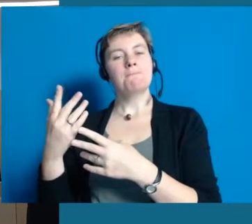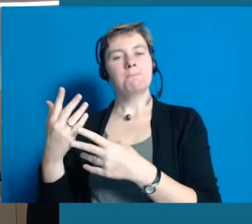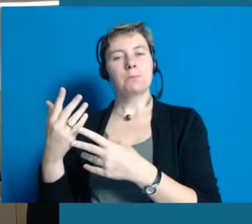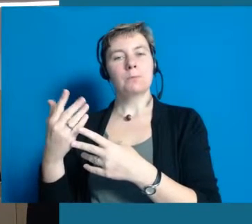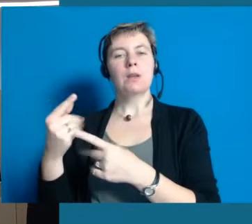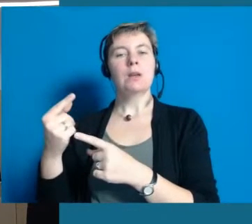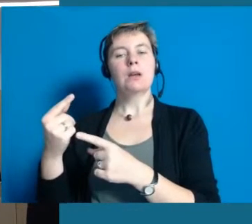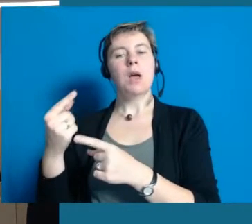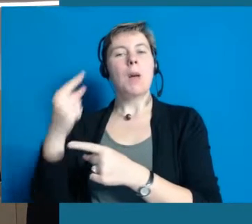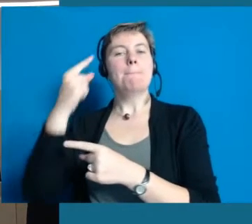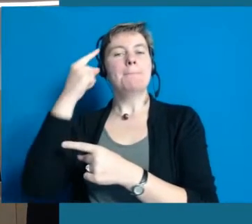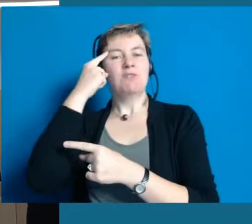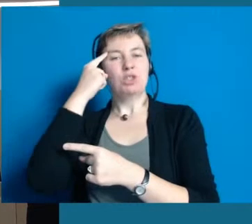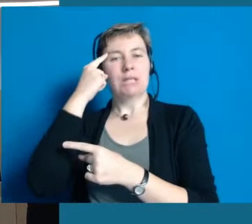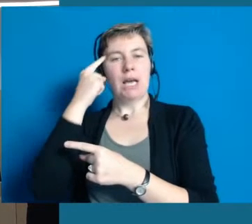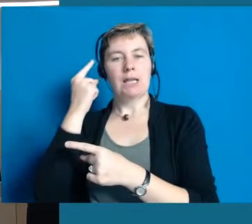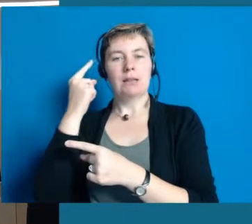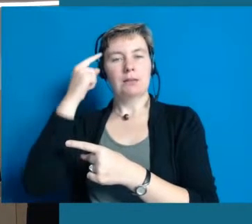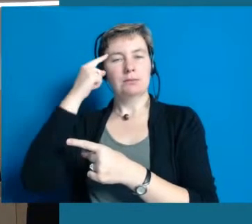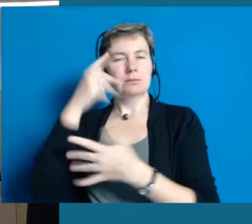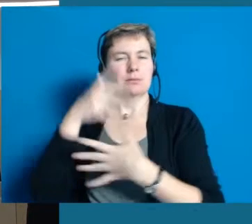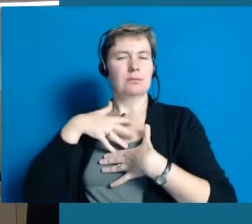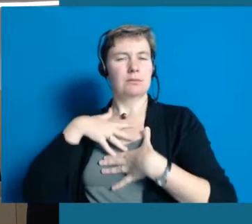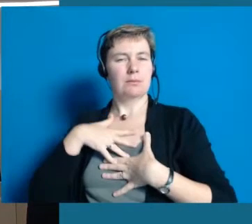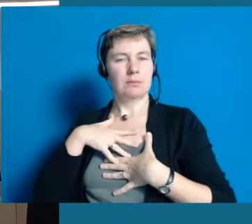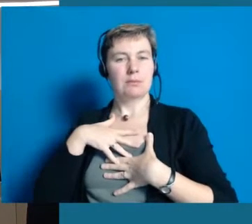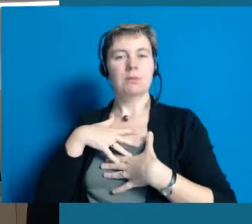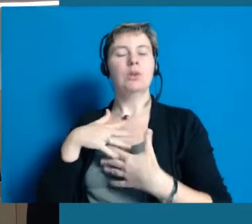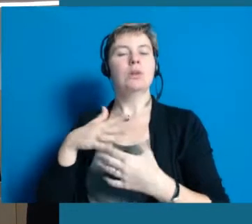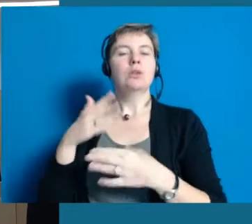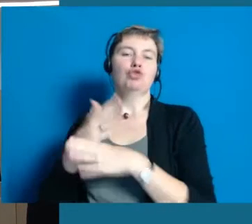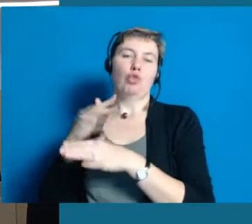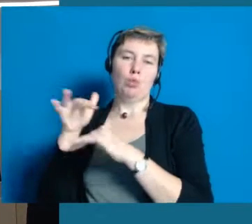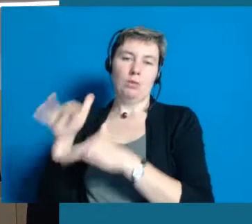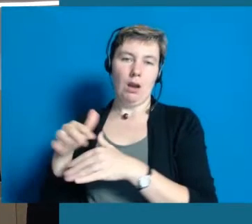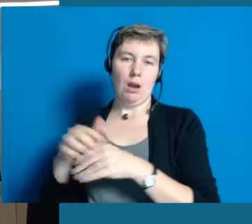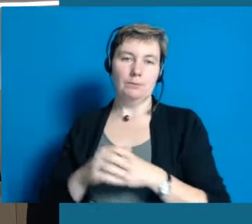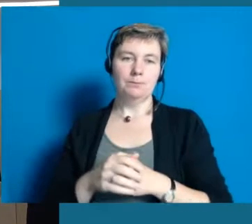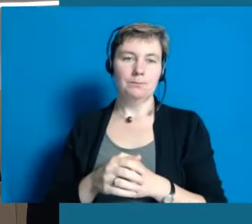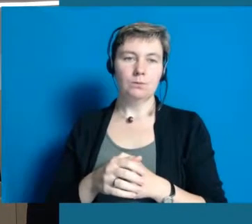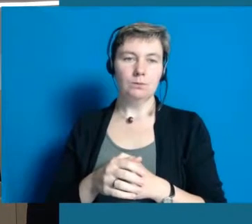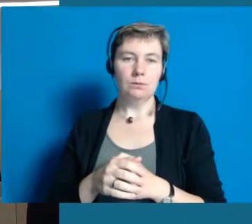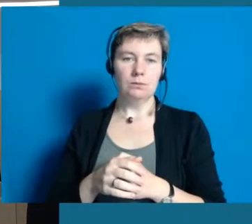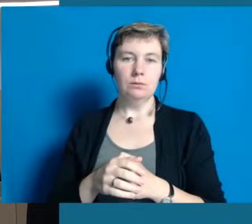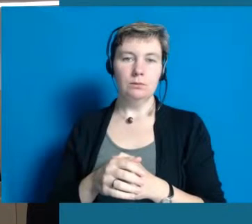Also das Bewusstsein im Kopf, das sich verändern muss, da sind in Hochheim ganz viele Grundlagen gelegt.